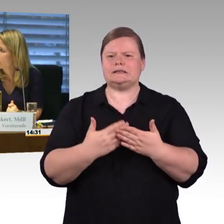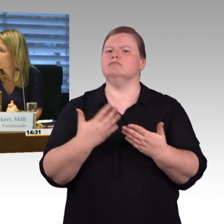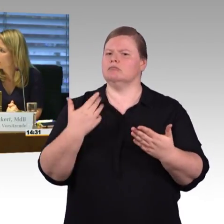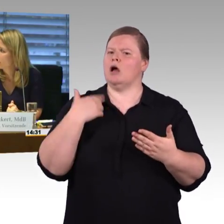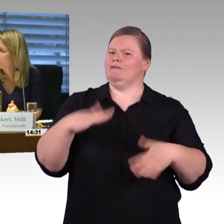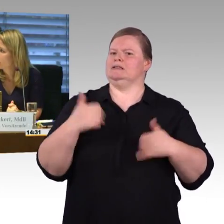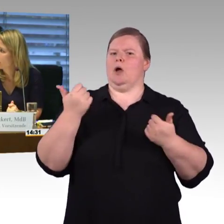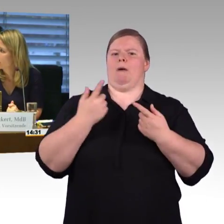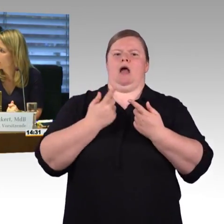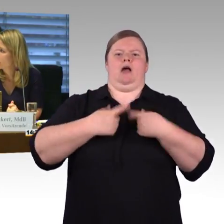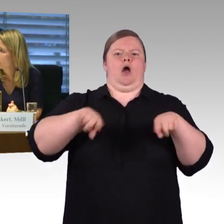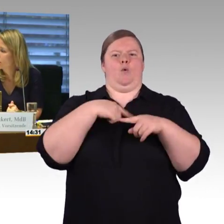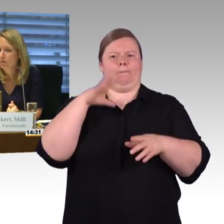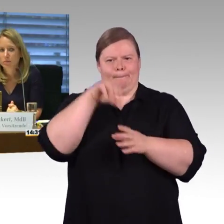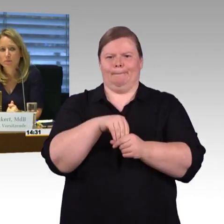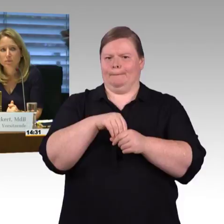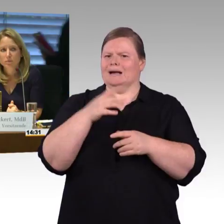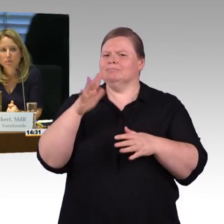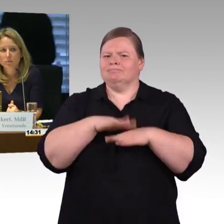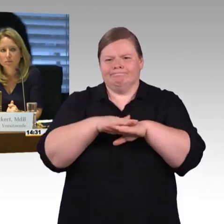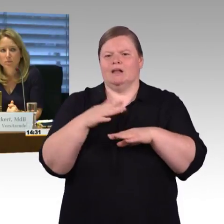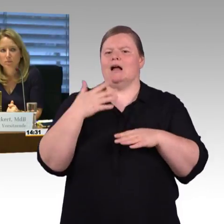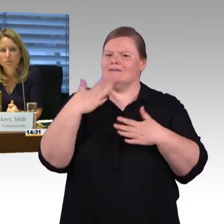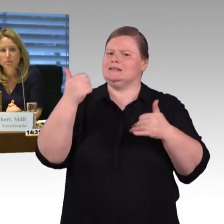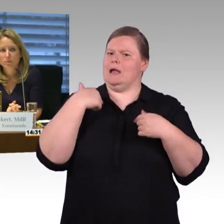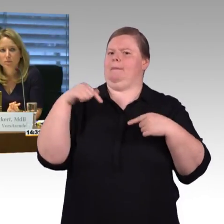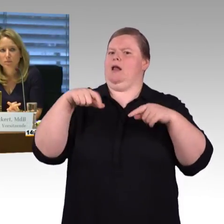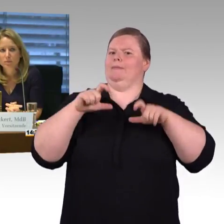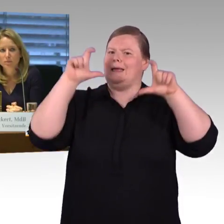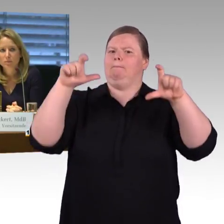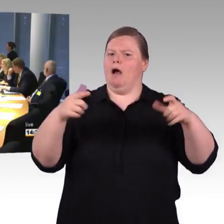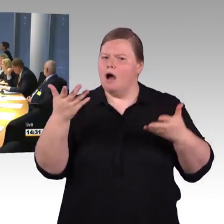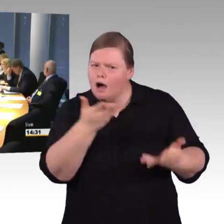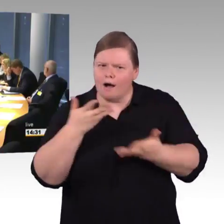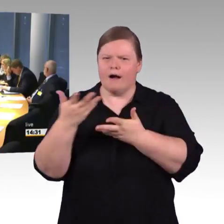ich habe vier verschiedene Fragen. Ein Thema wurde schon angesprochen, wir hatten letzte Woche ein Berichterstattergespräch